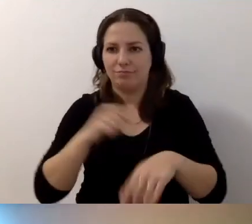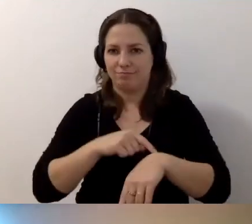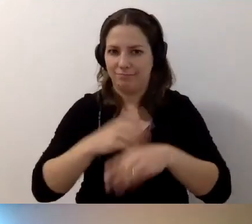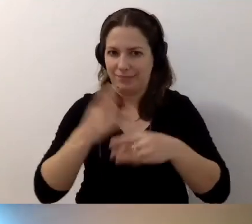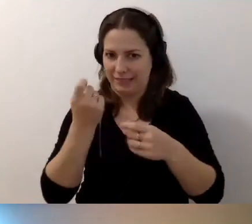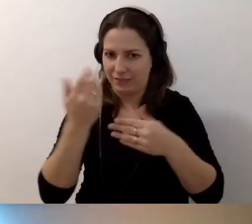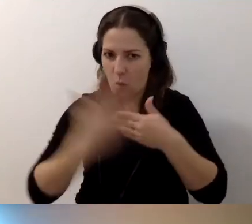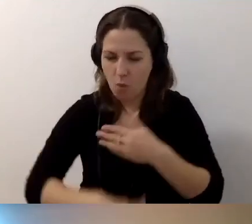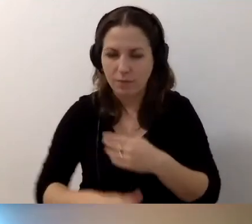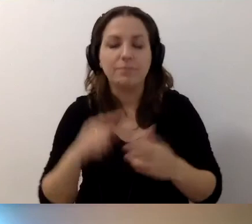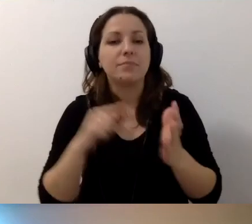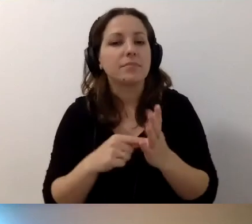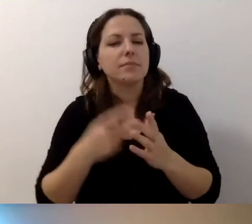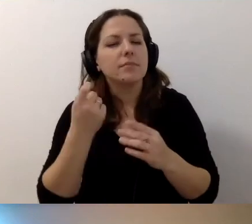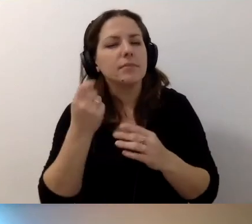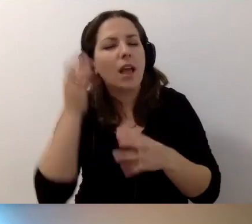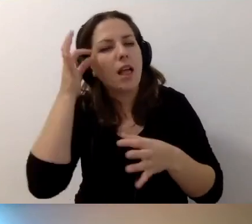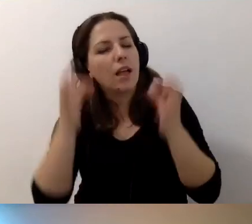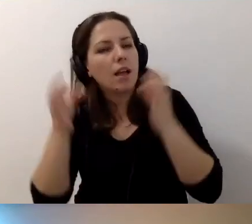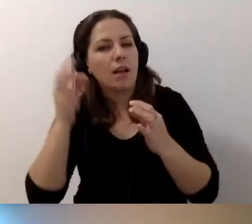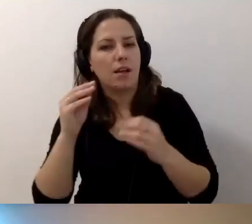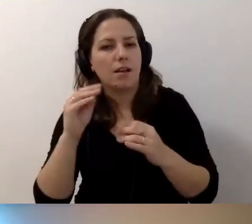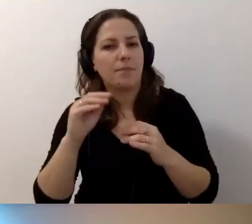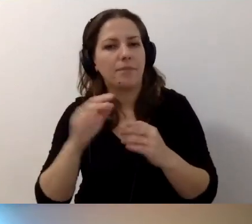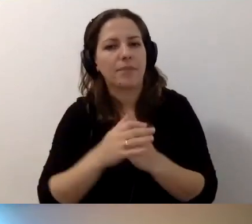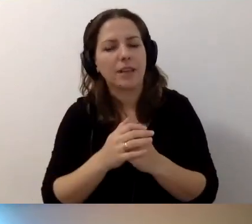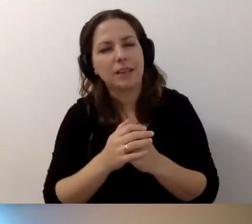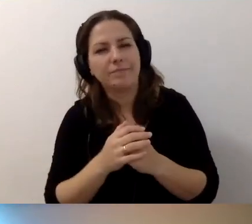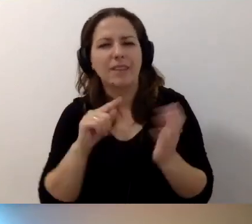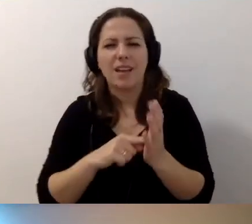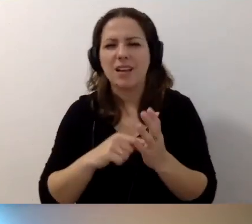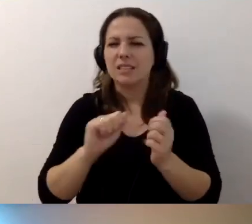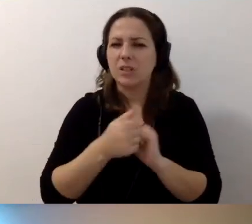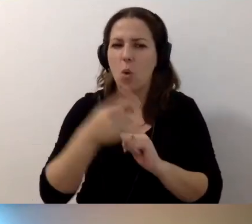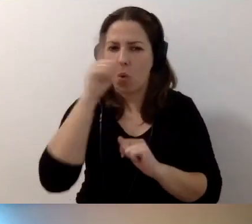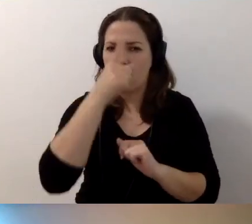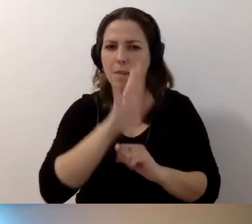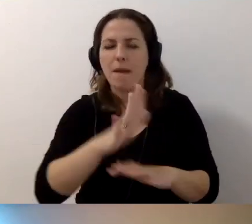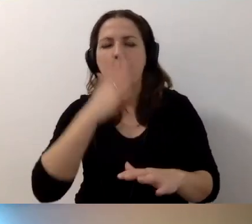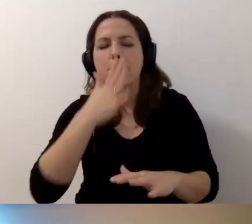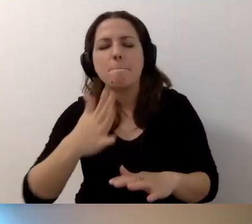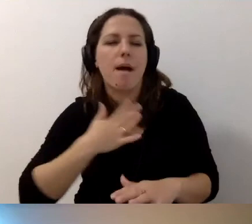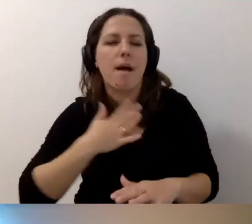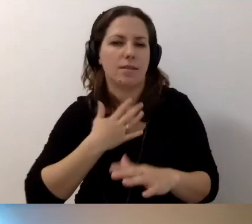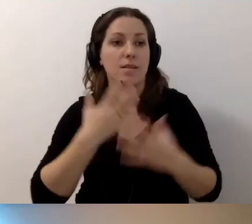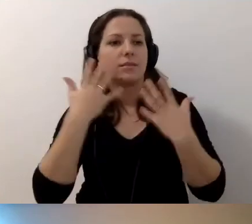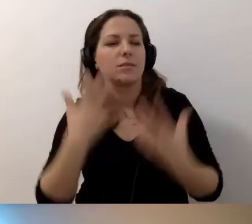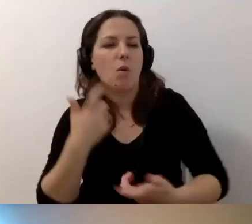Jeszcze słodko-gorzka refleksja. Są ludzie, którzy mają pasję i chcą to robić fajnie w instytucjach.